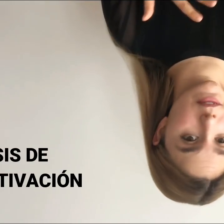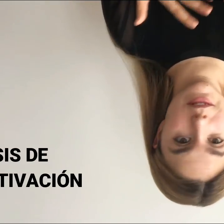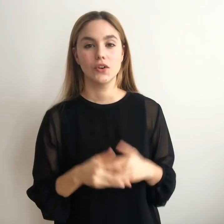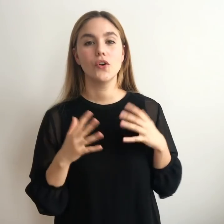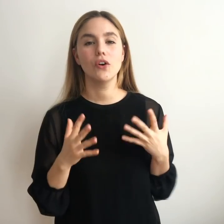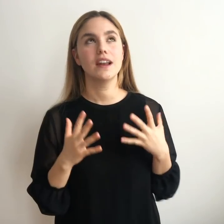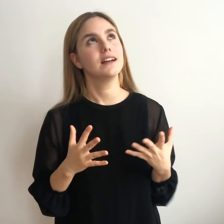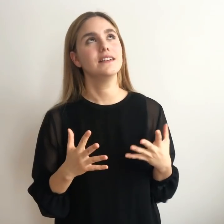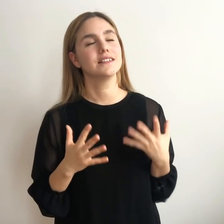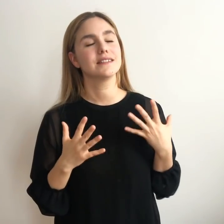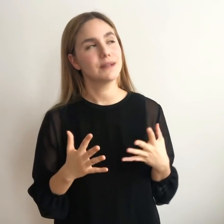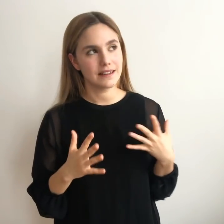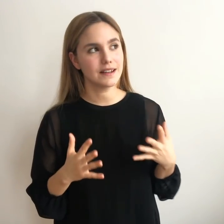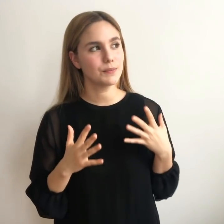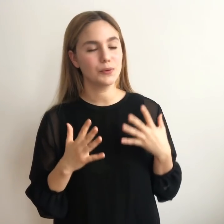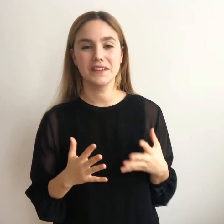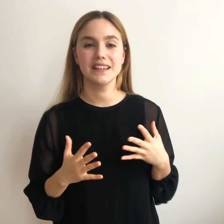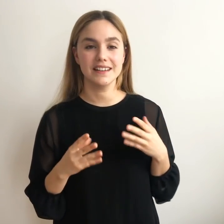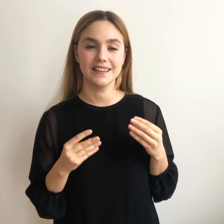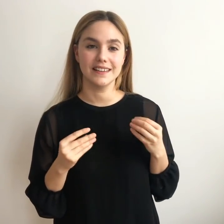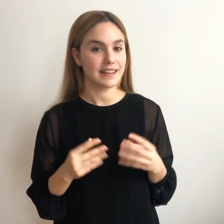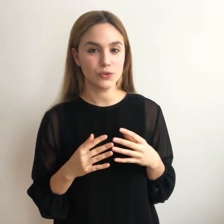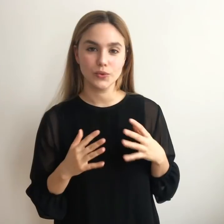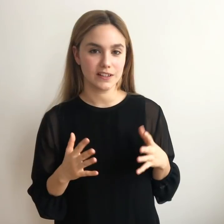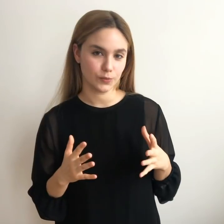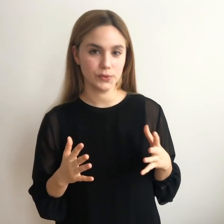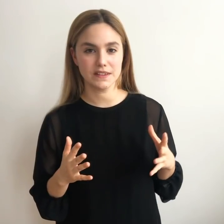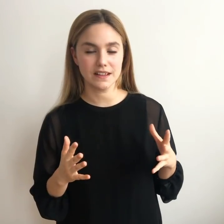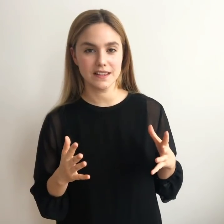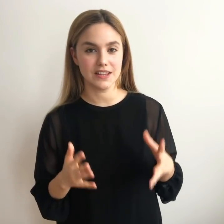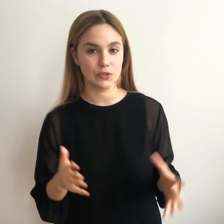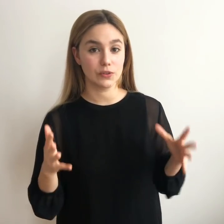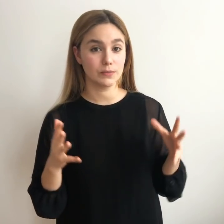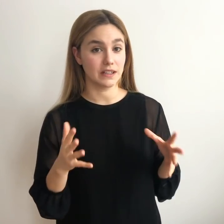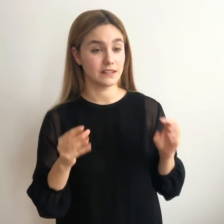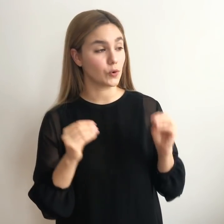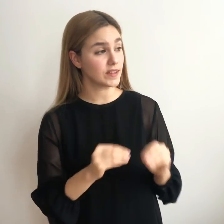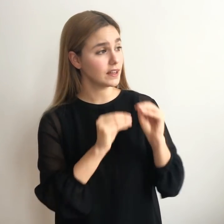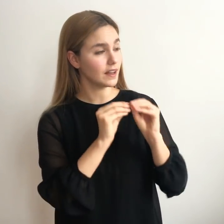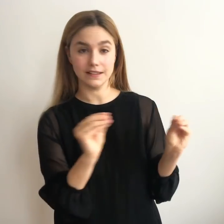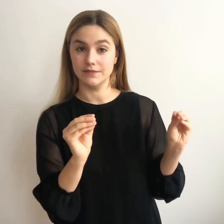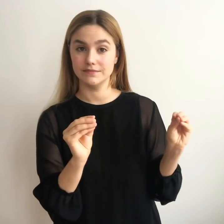Ojalá, de verdad, pudiera darnos una respuesta y deciros: mira, se encuentra así.